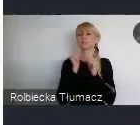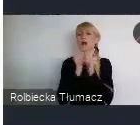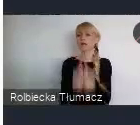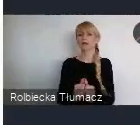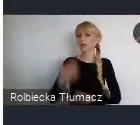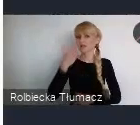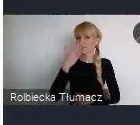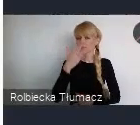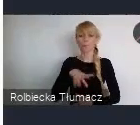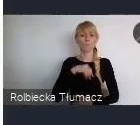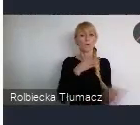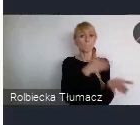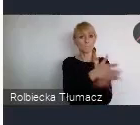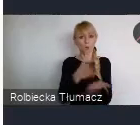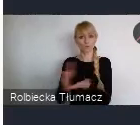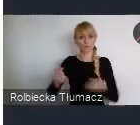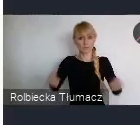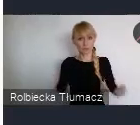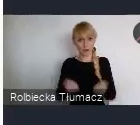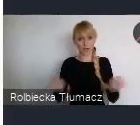w zaangażowaniu Polskich miast i Polskich partnerów.